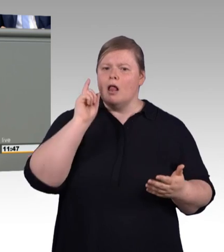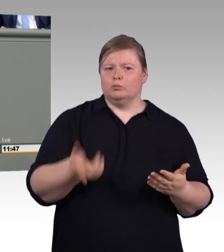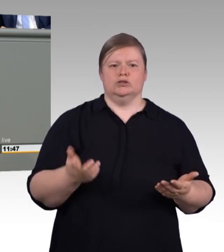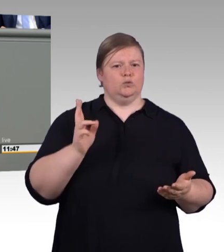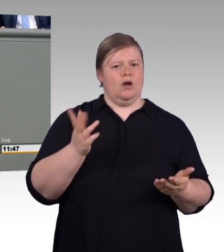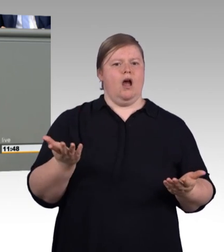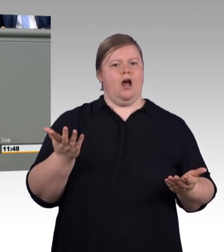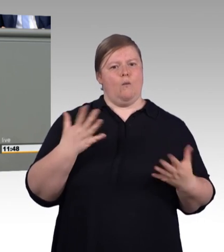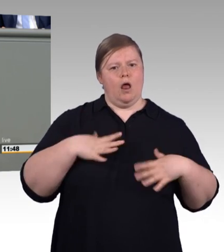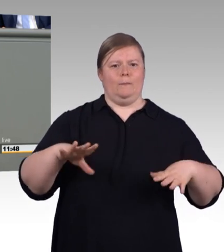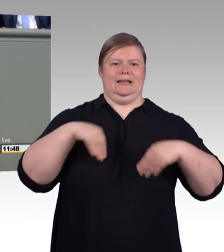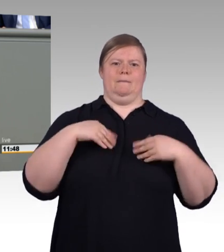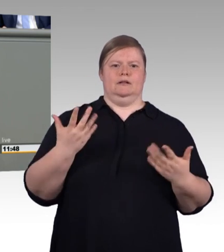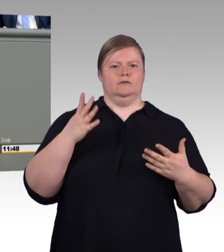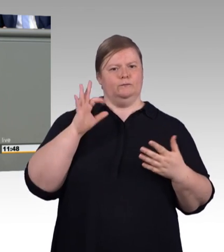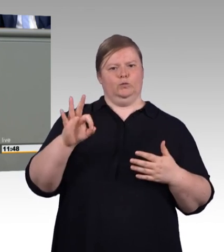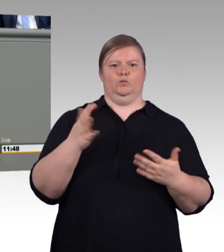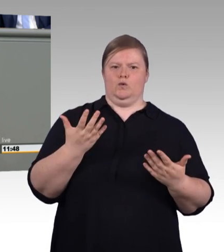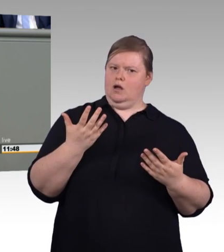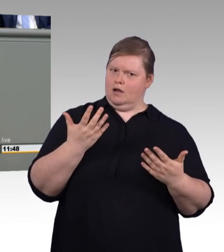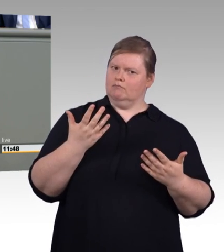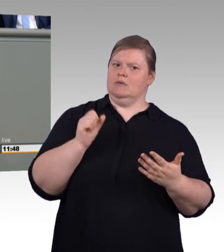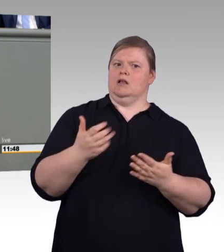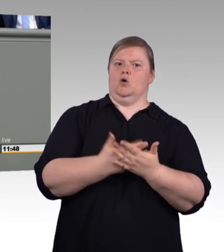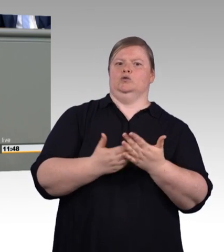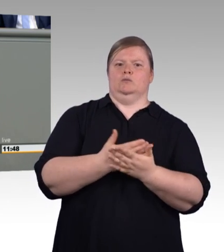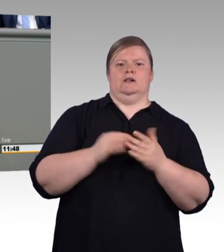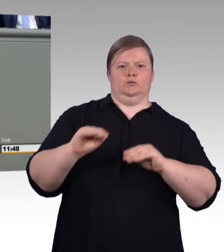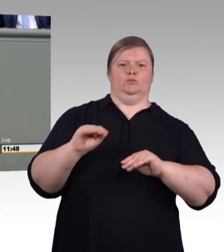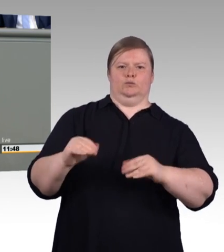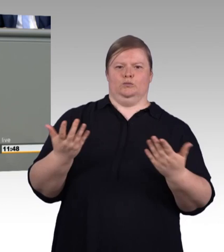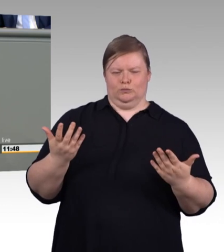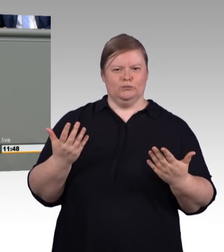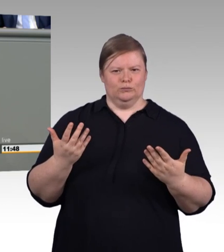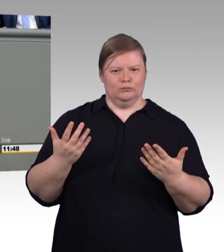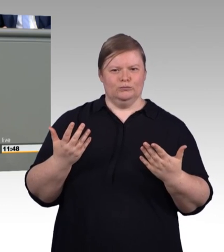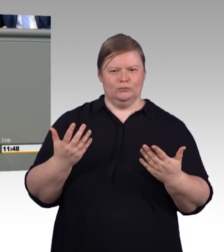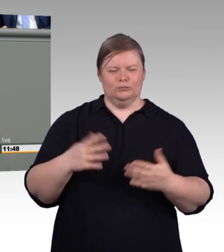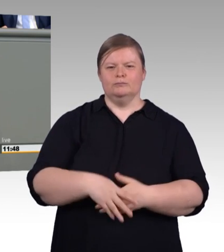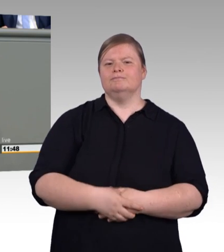Die Freistellungsansprüche von Prüferinnen und Prüfern müssen geregelt werden, was für ehrenamtliche Richter geht,